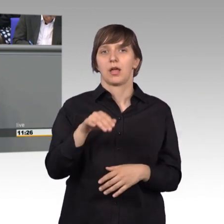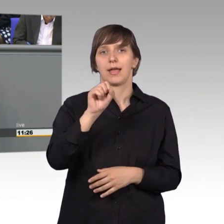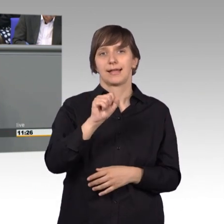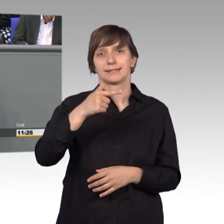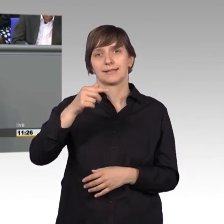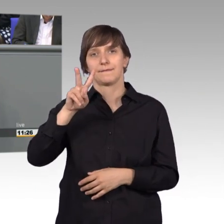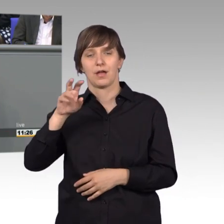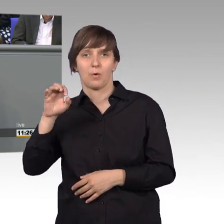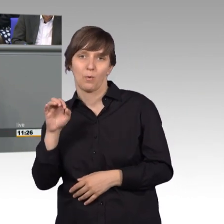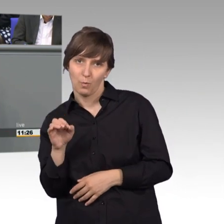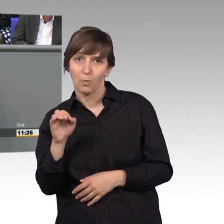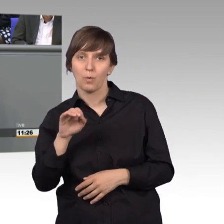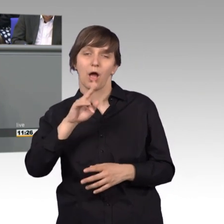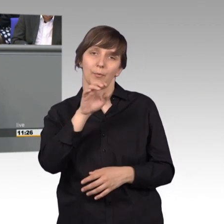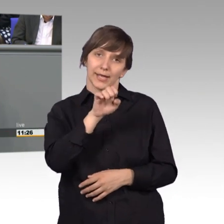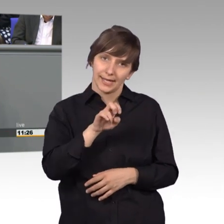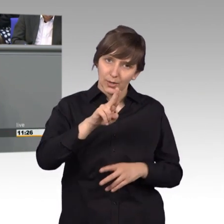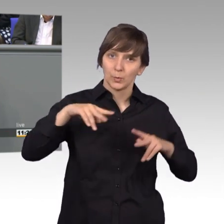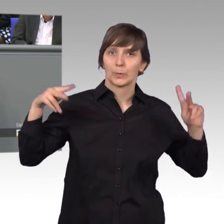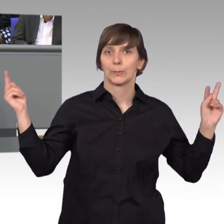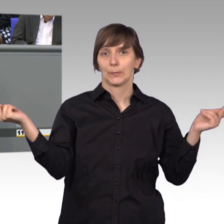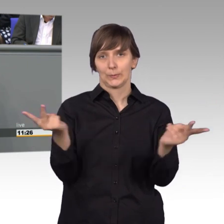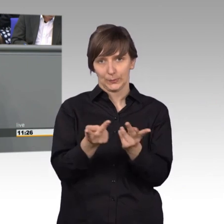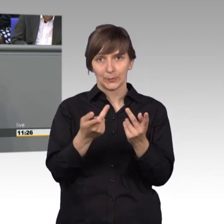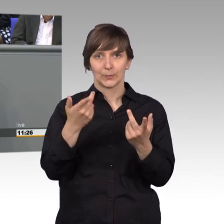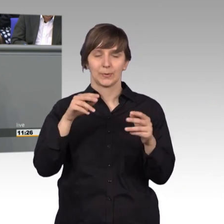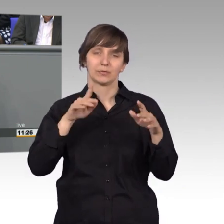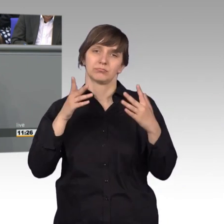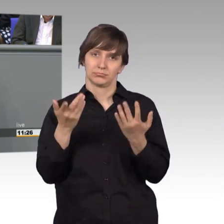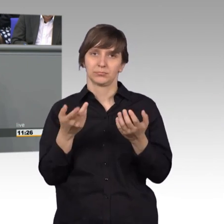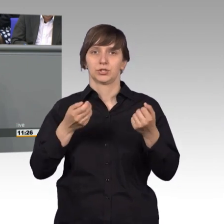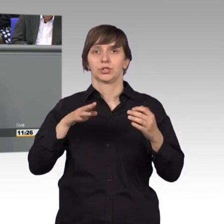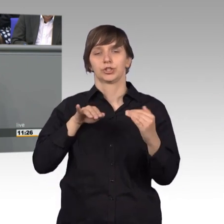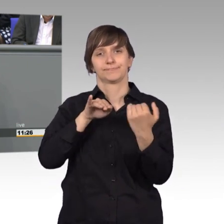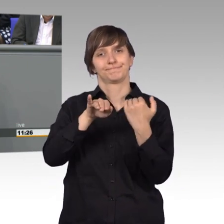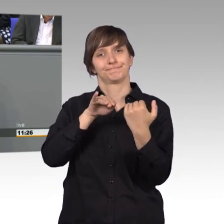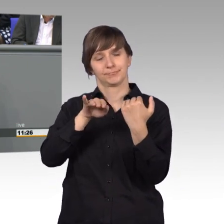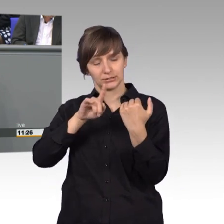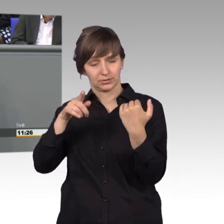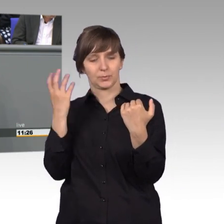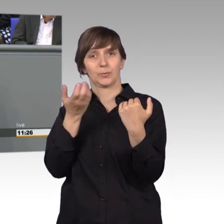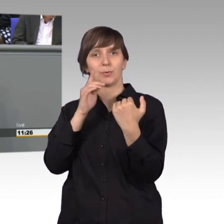auch EU-weit nach gleichem Standard erfolgt. Und das ist auf eine erfolgreiche Petition zurückzuführen.